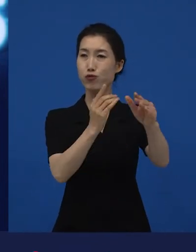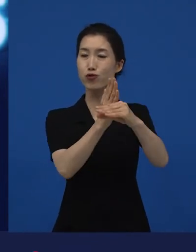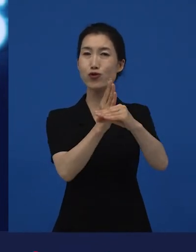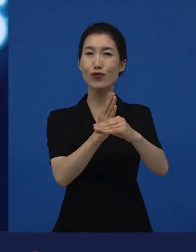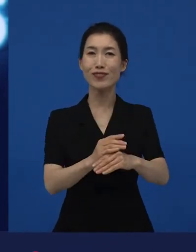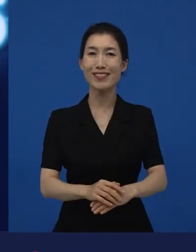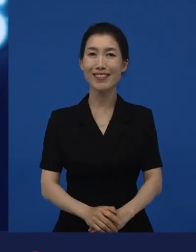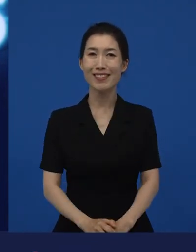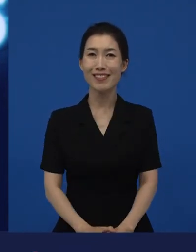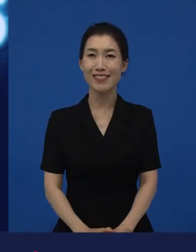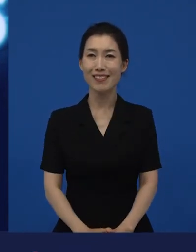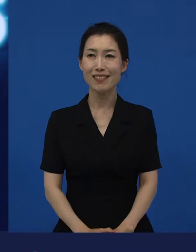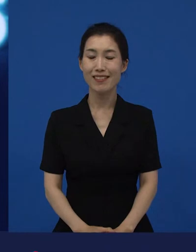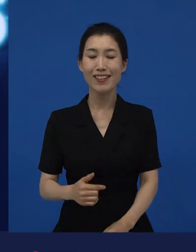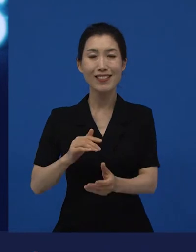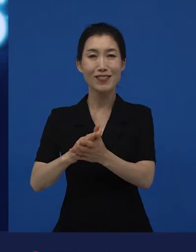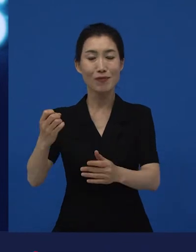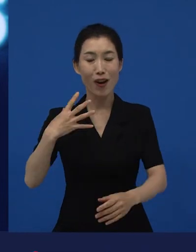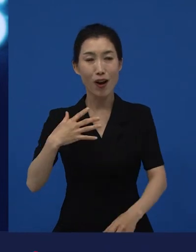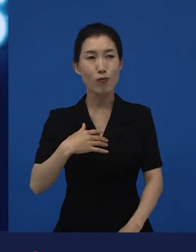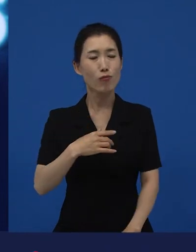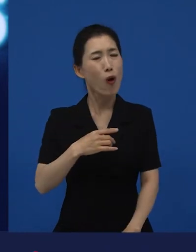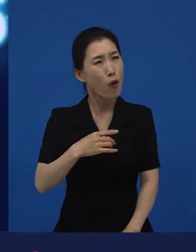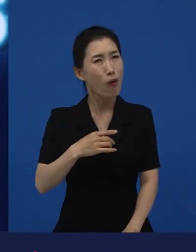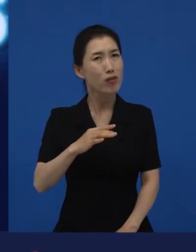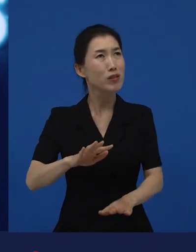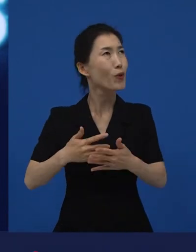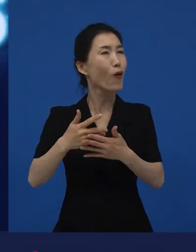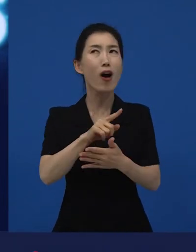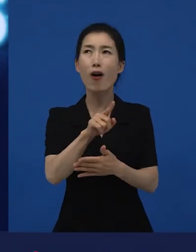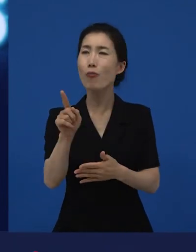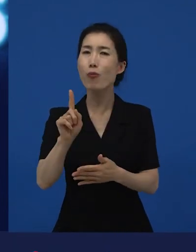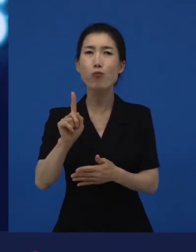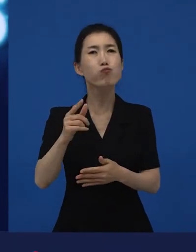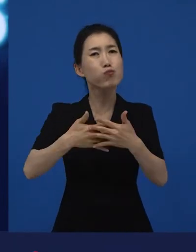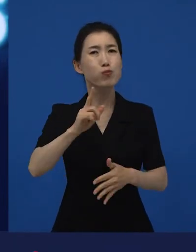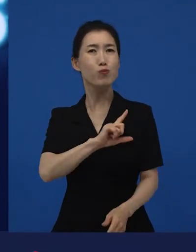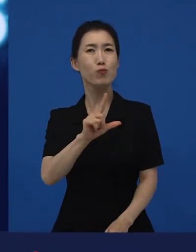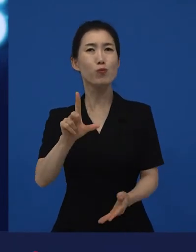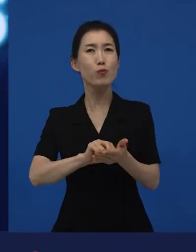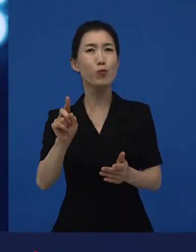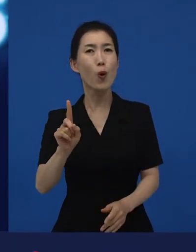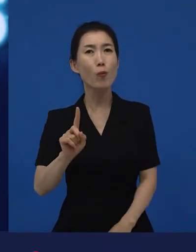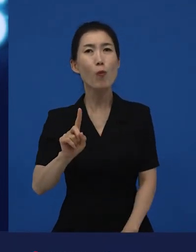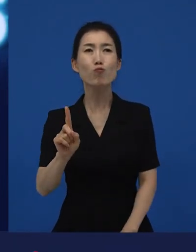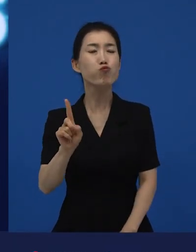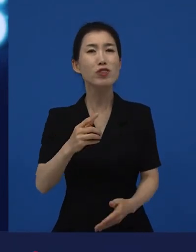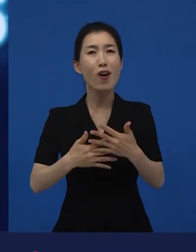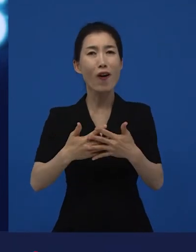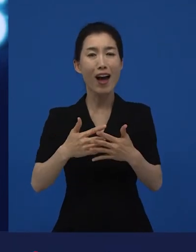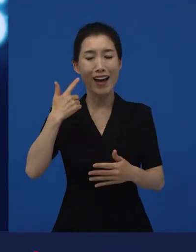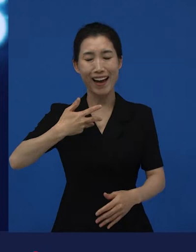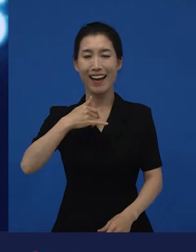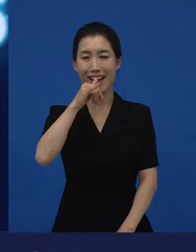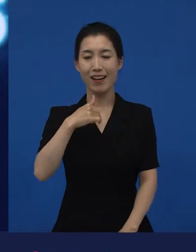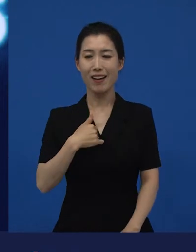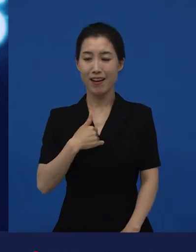"아, 무슨 영화?" 이렇게 물어봅니다. ‘내가 무슨 영화를 하고 있지?’